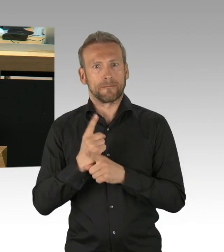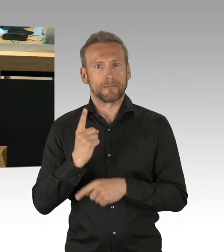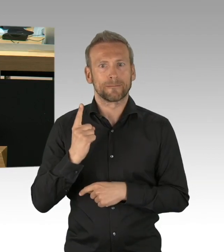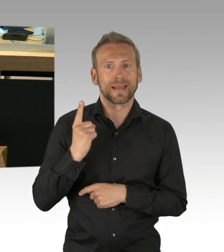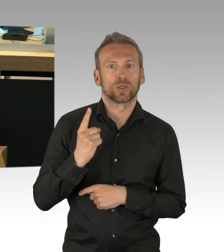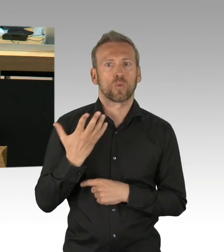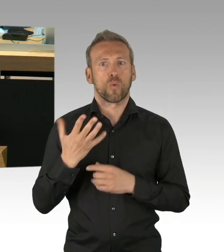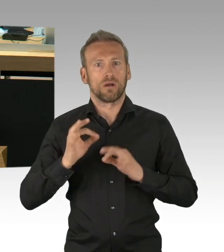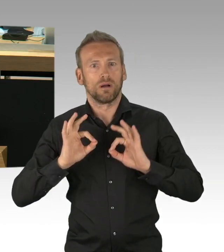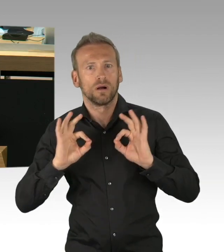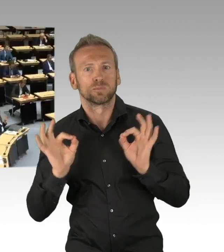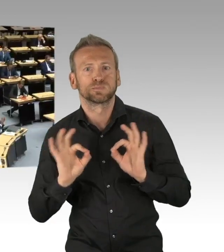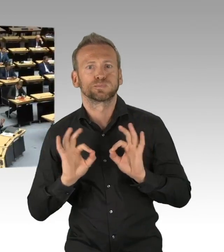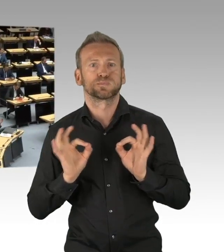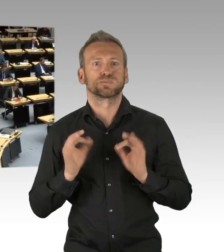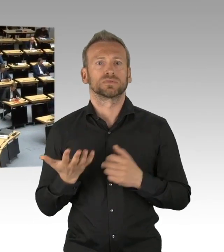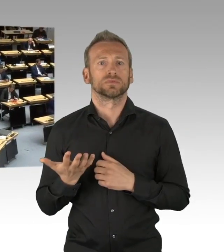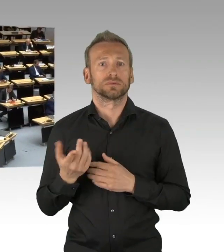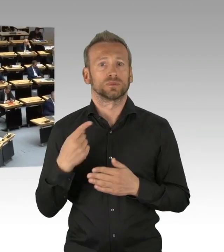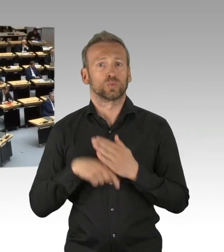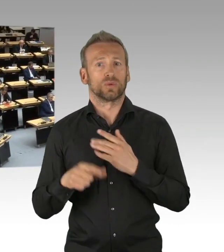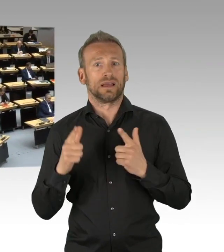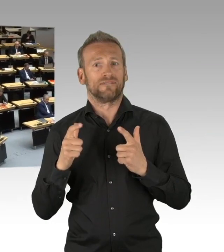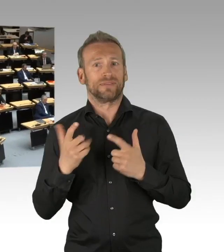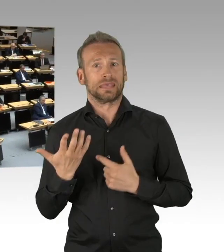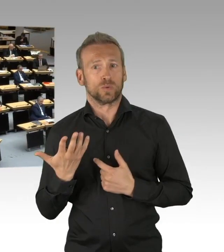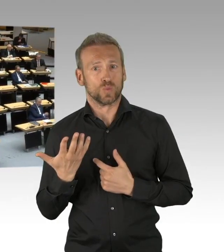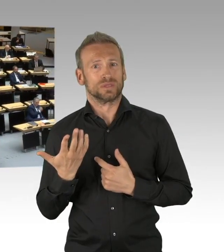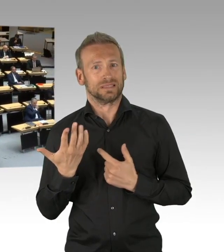(Beifall) Der Kampf um die Kanzlerkandidatur der CDU